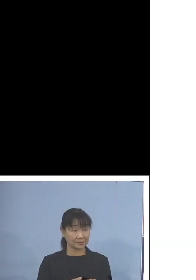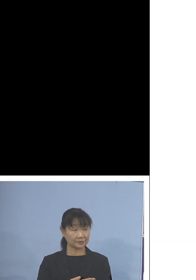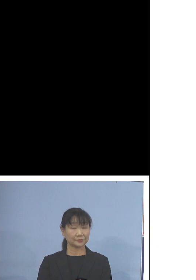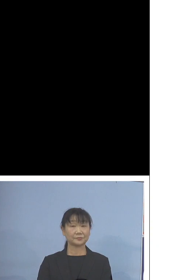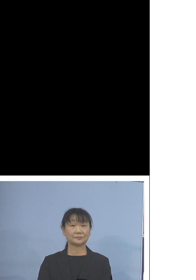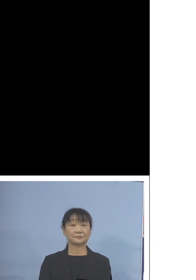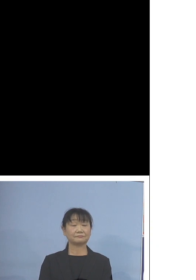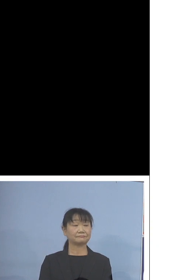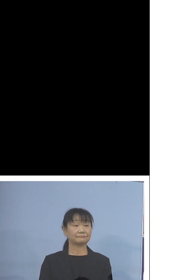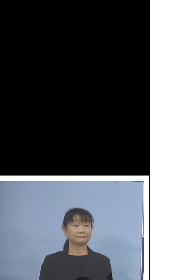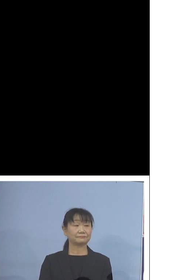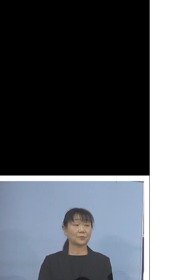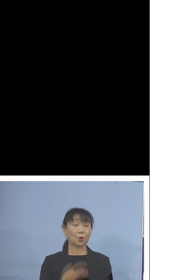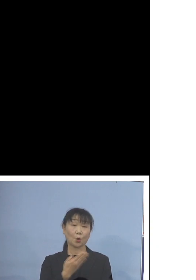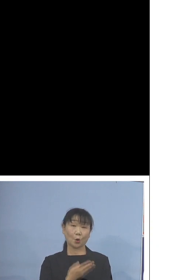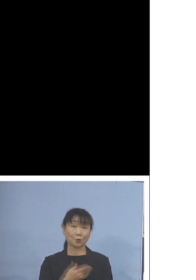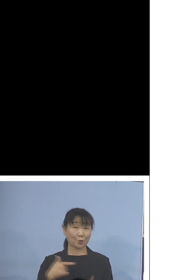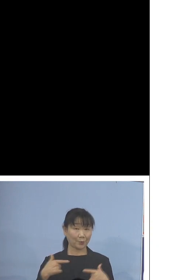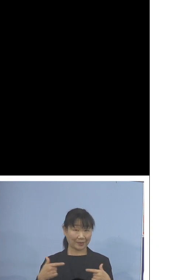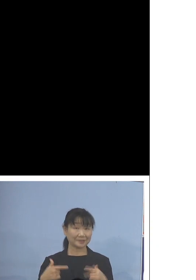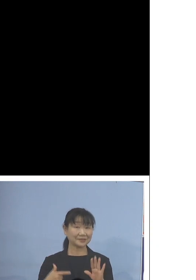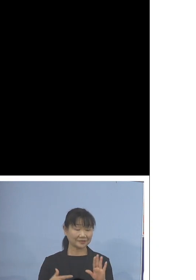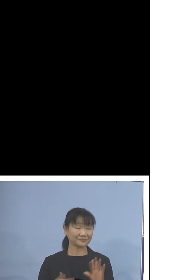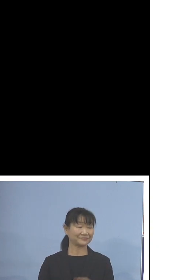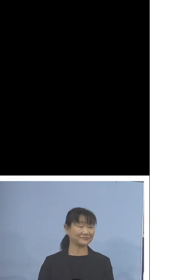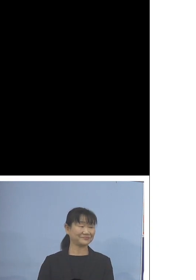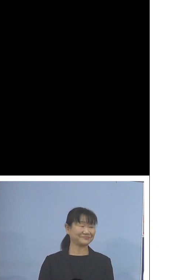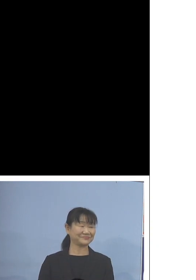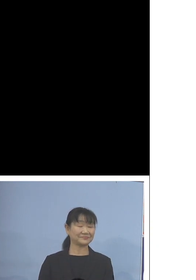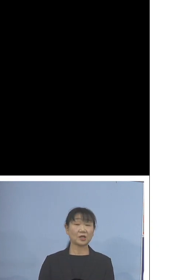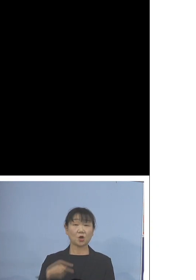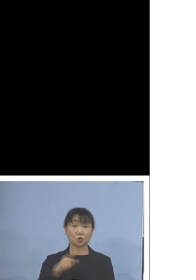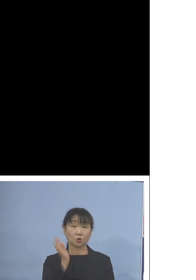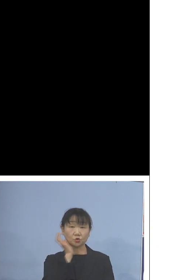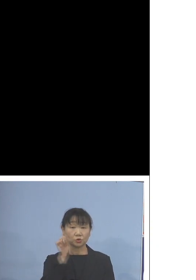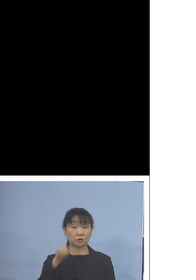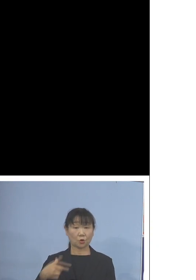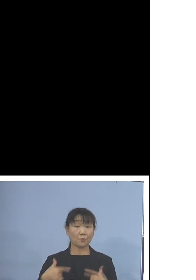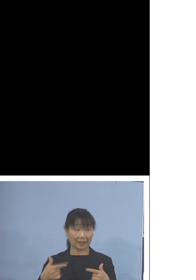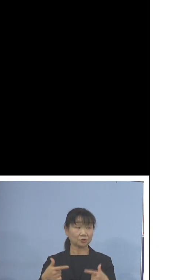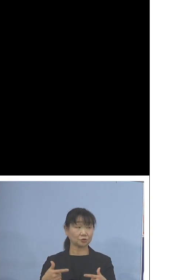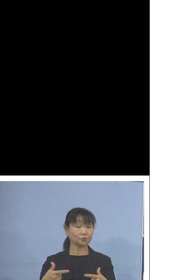このバスです この水素バス記しておりますが